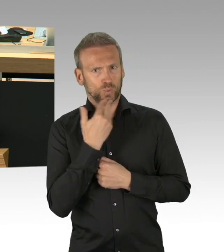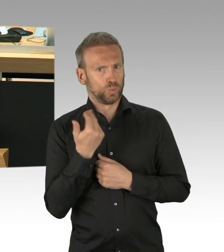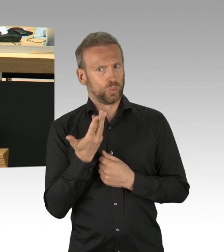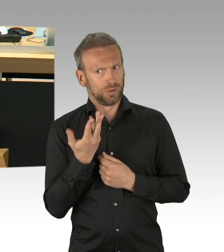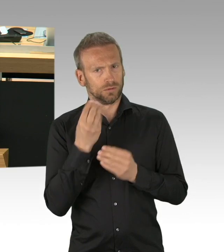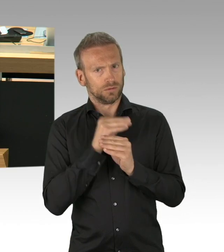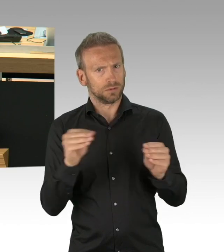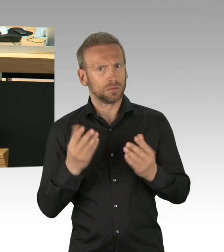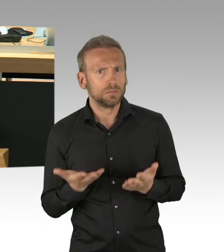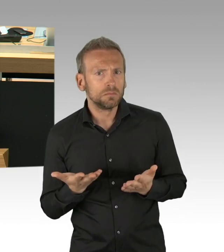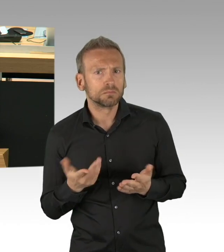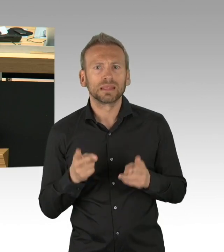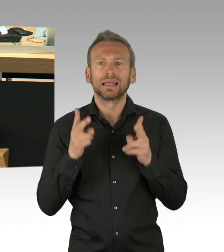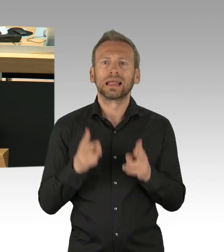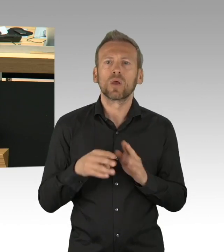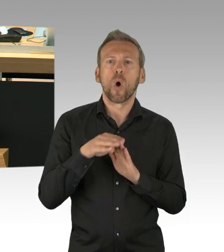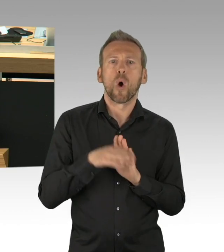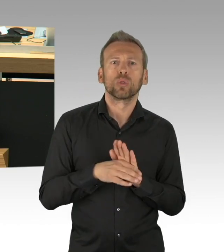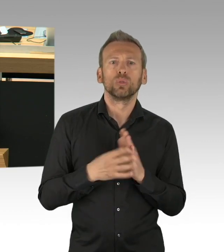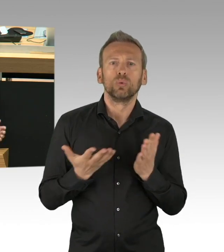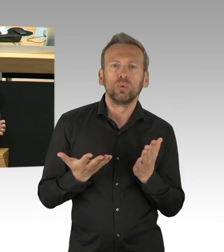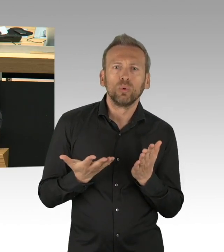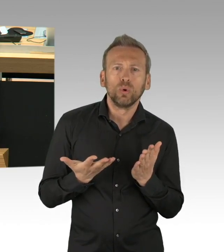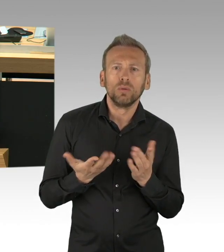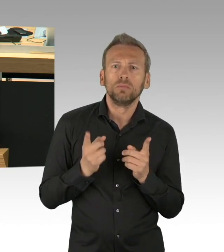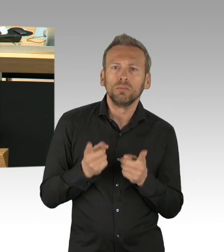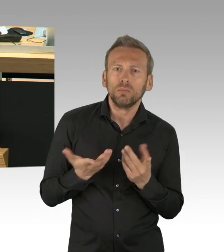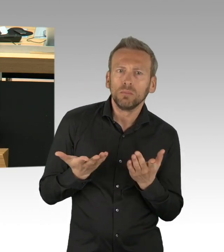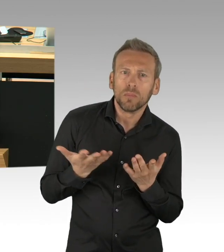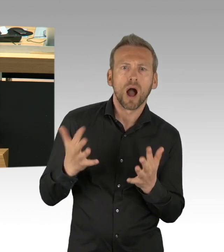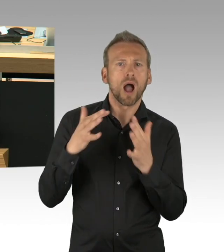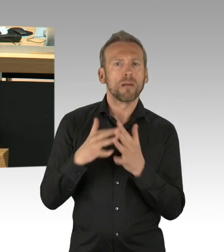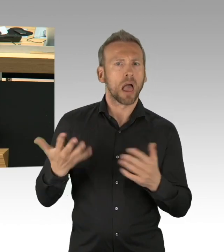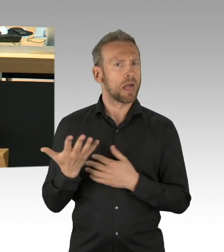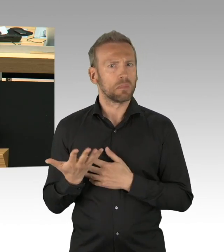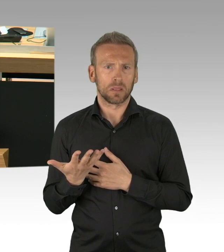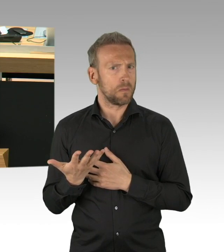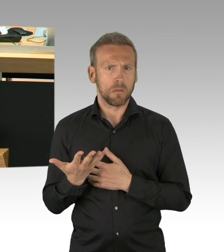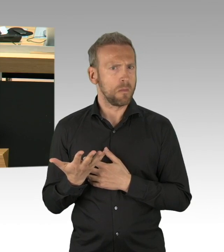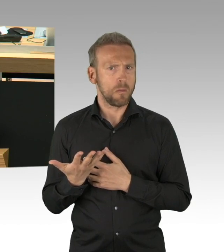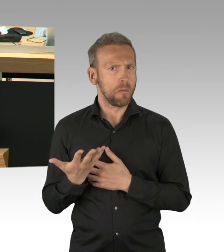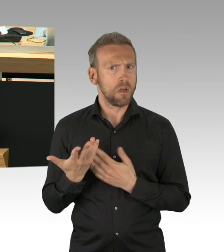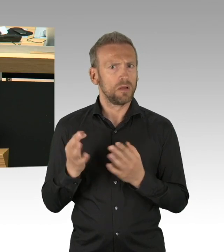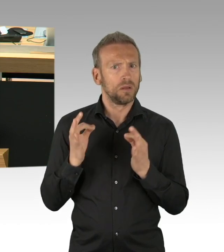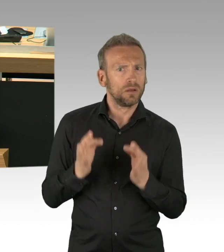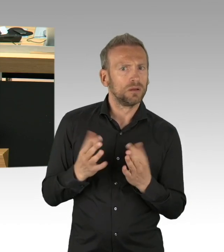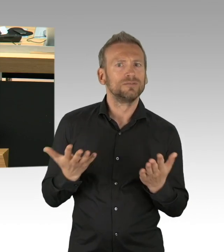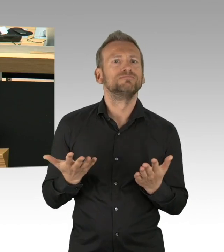Das Grundrecht auf die Ausübung der beruflichen Tätigkeit wird extrem eingeschränkt.